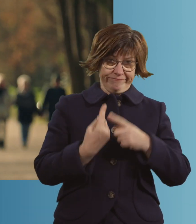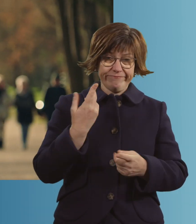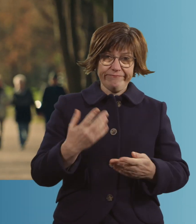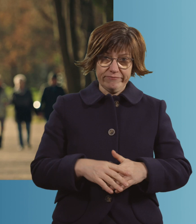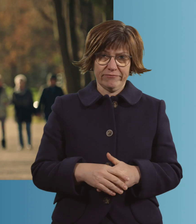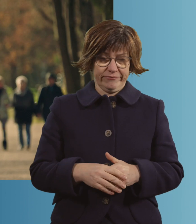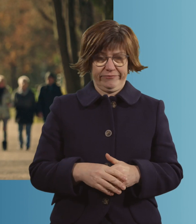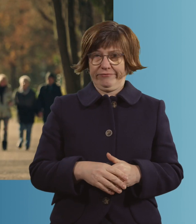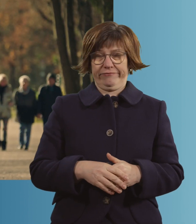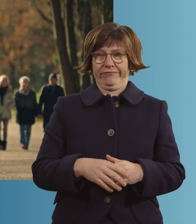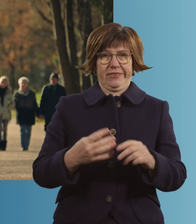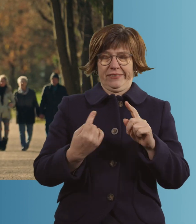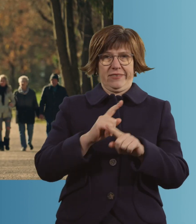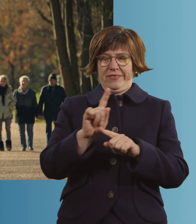Ist schon Wahnsinn, gell? -Ja.